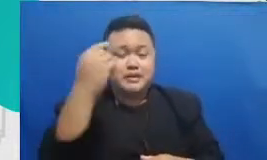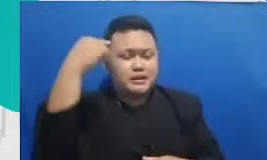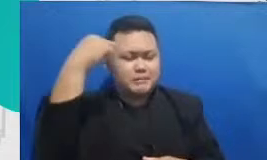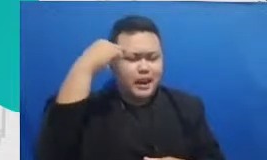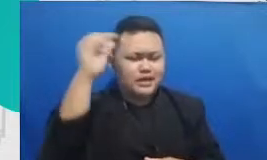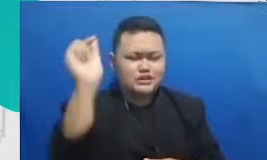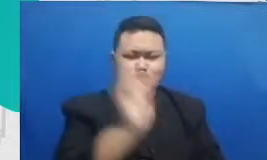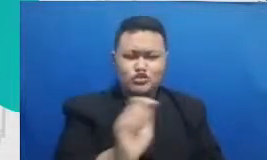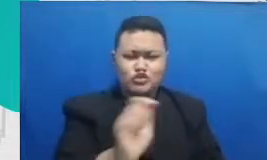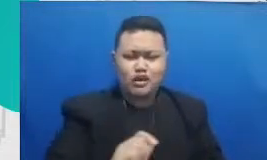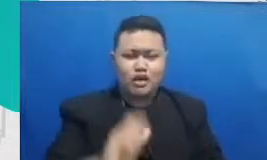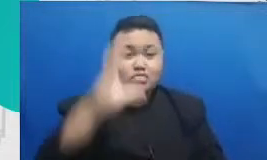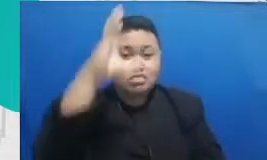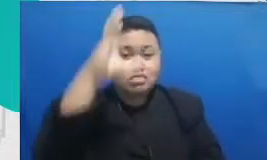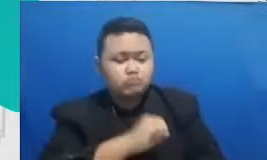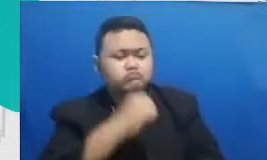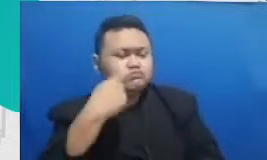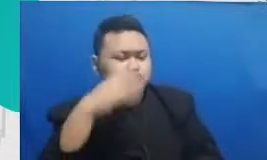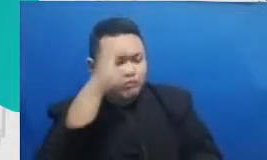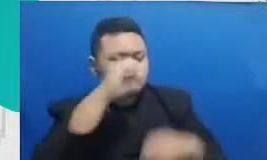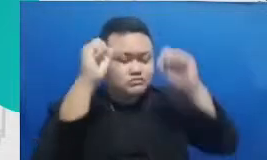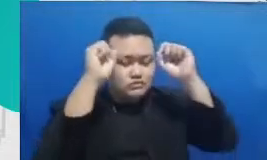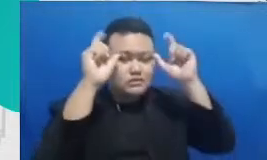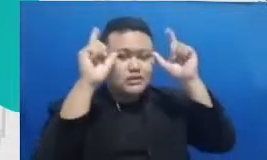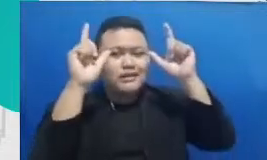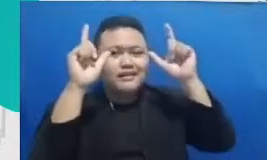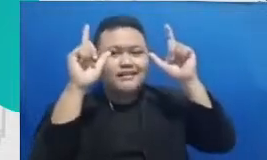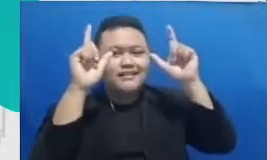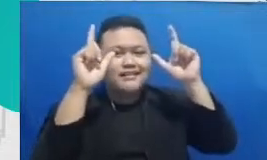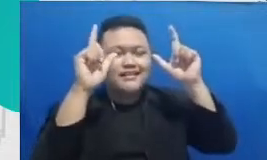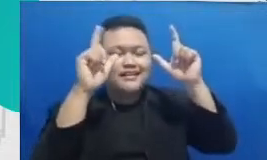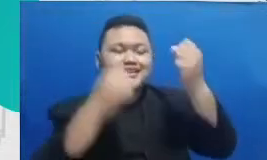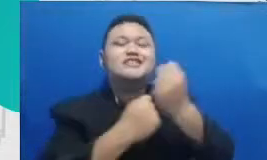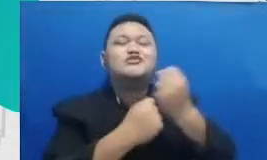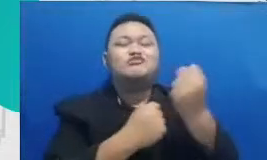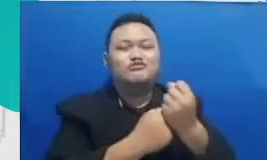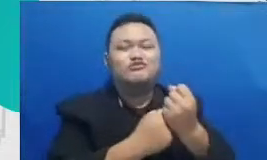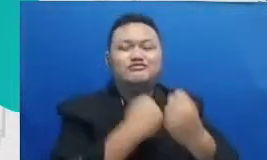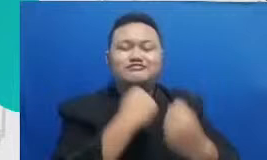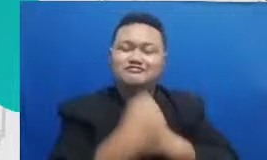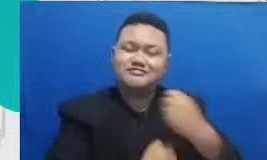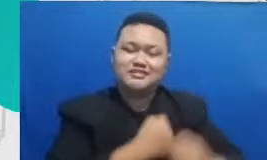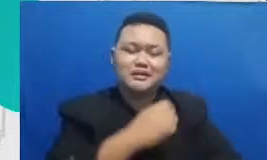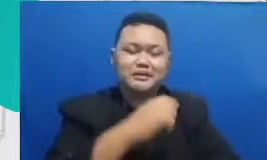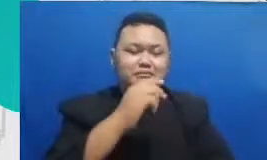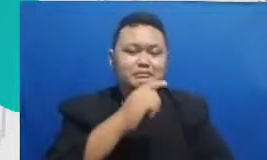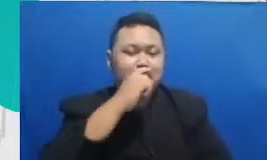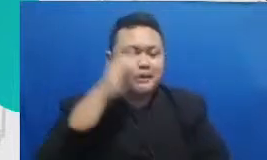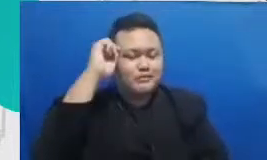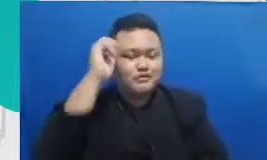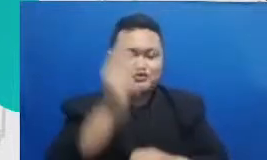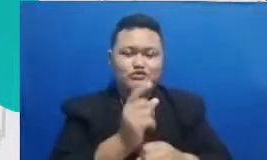payung untuk ikutan mendukung usaha Bapak dan Ibuk rasa sekian sampai ketemu lagi di